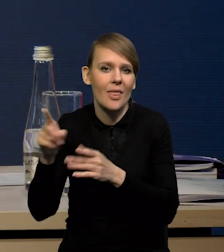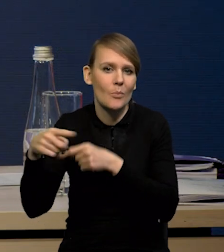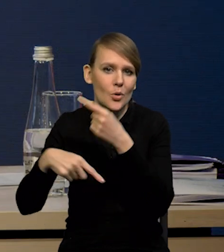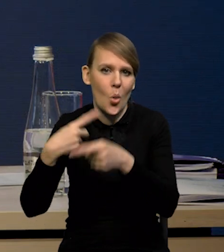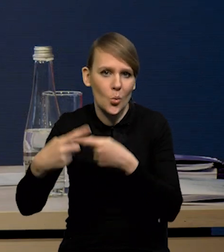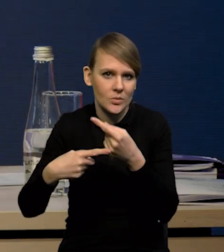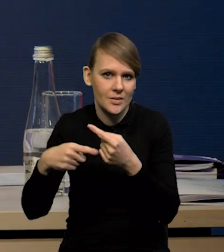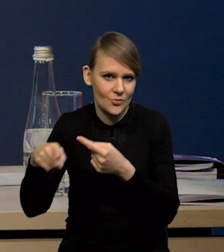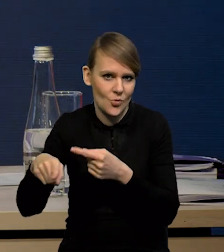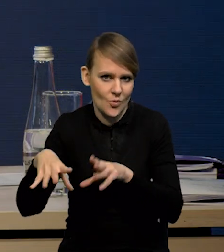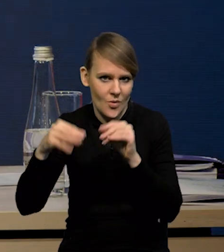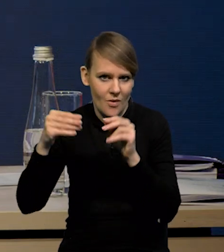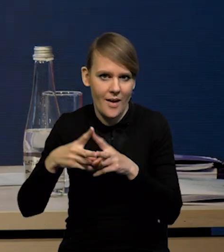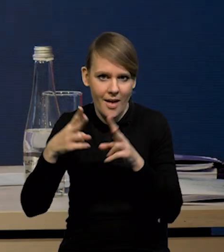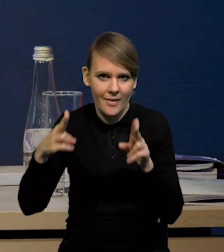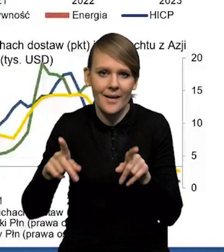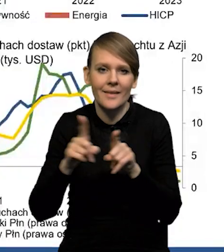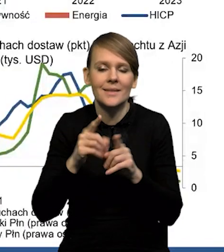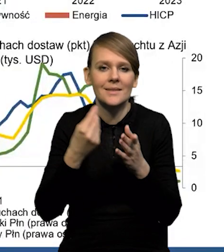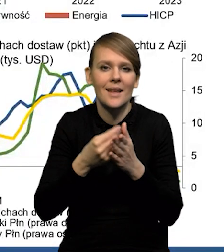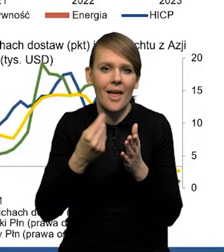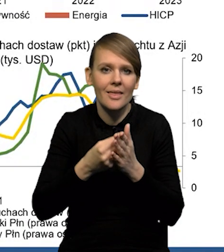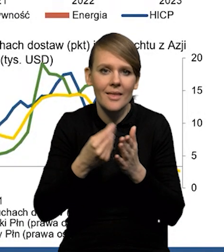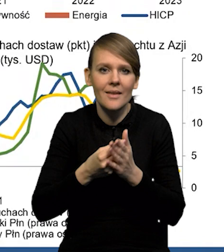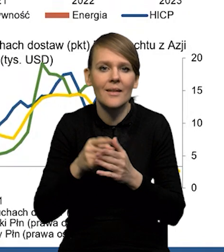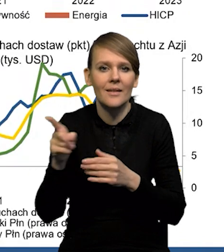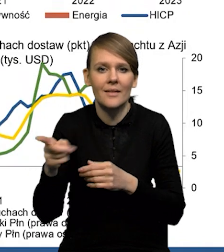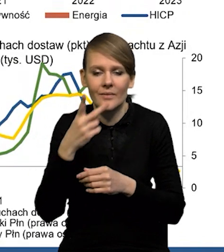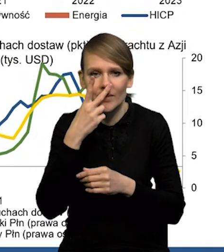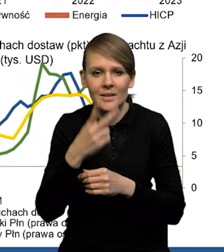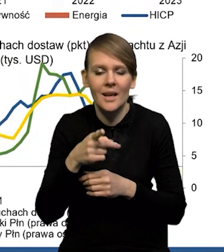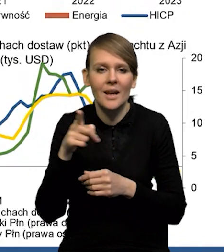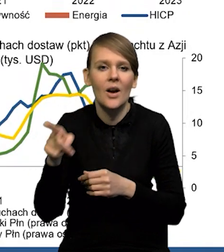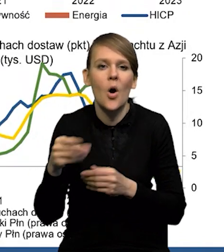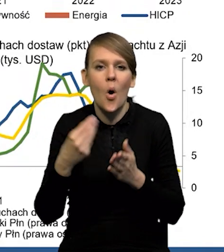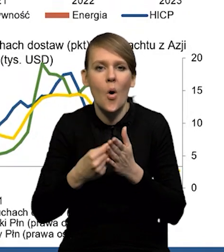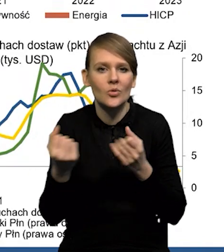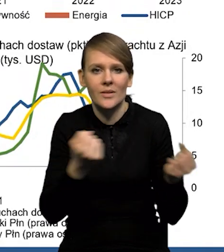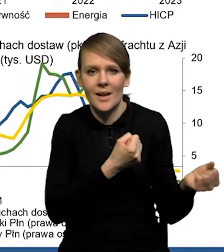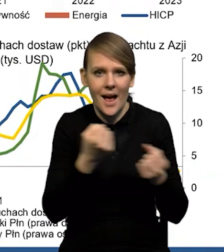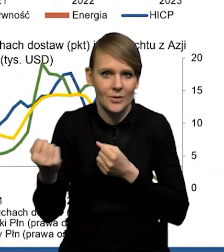czyli na tym wcześniejszym etapie, w indeksie cen surowców. Właśnie w tych indeksach kosztów transportu.